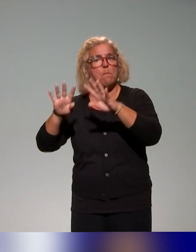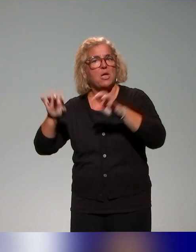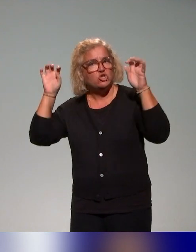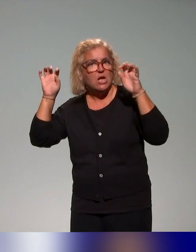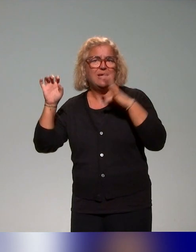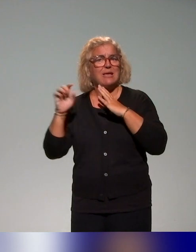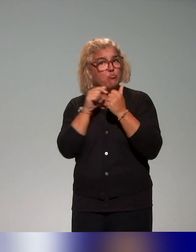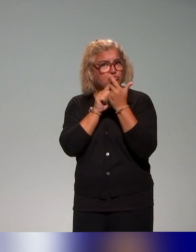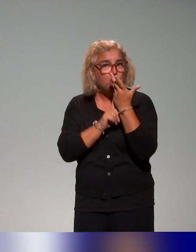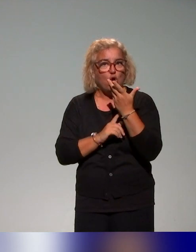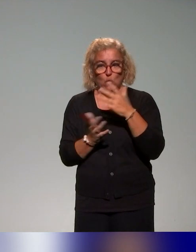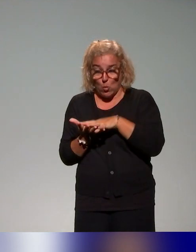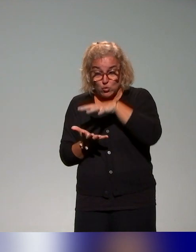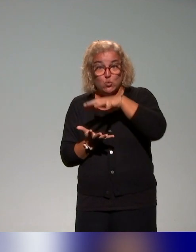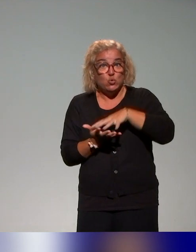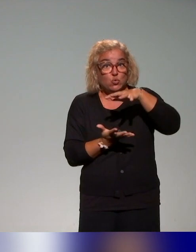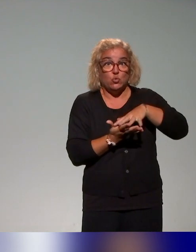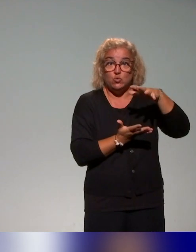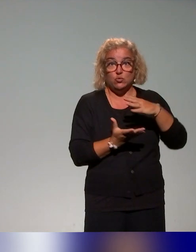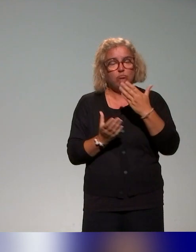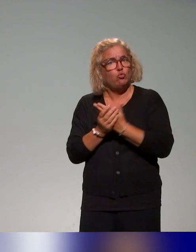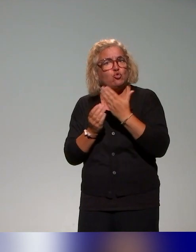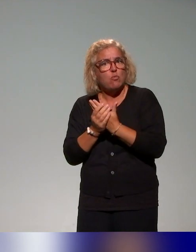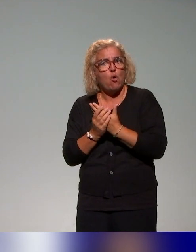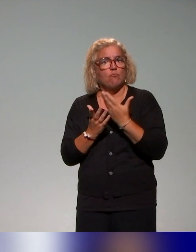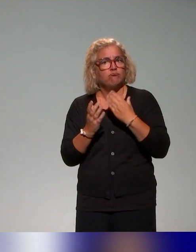Donc c'est un ensemble de ressources qui ont été coconstruites et qui